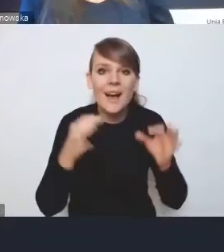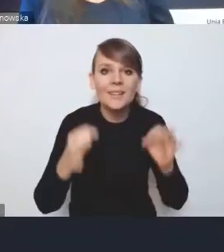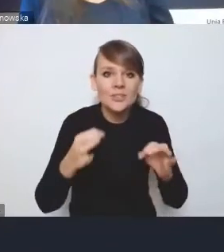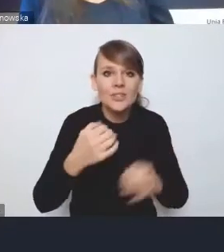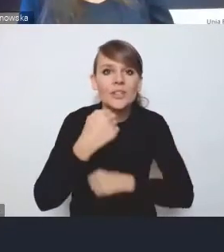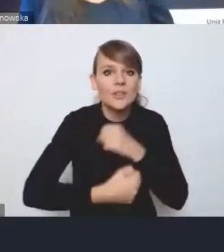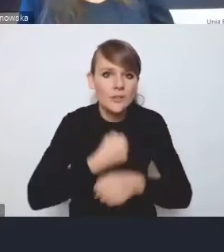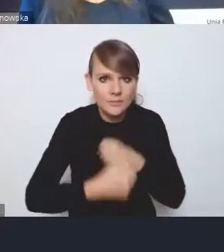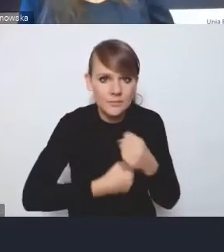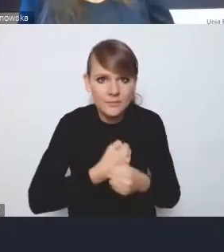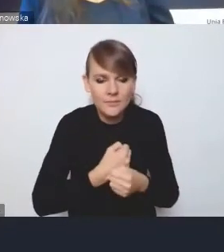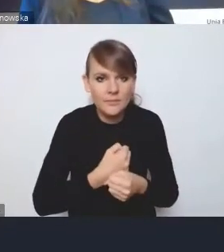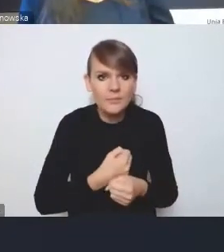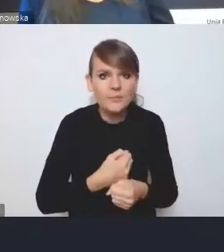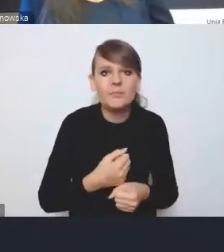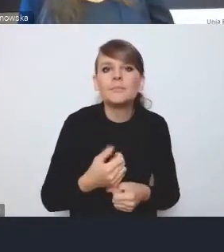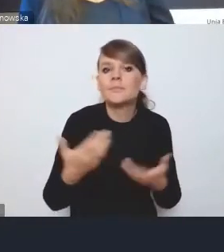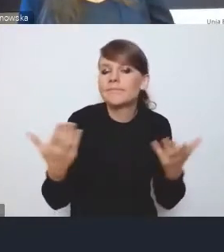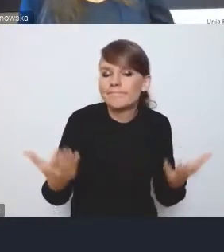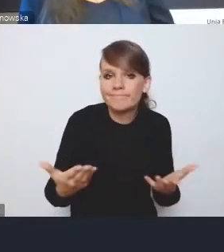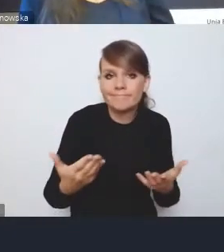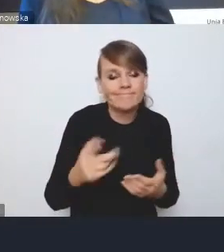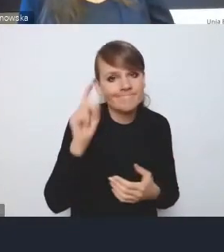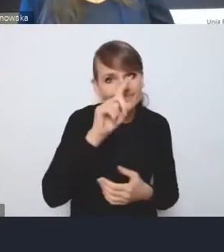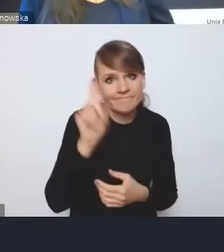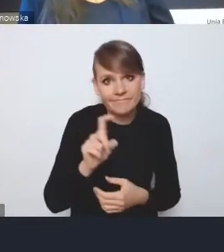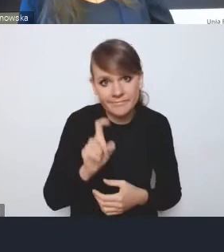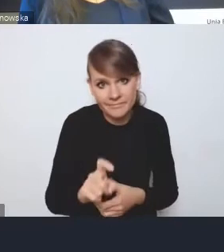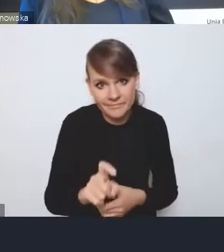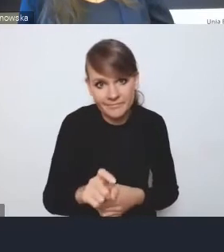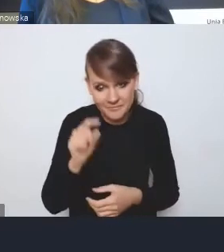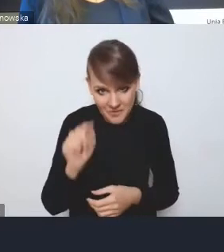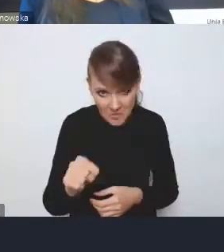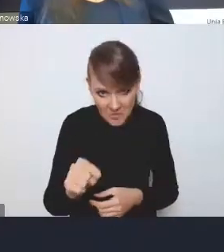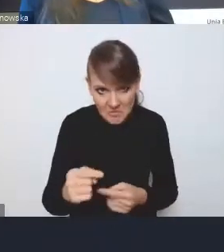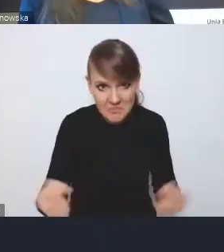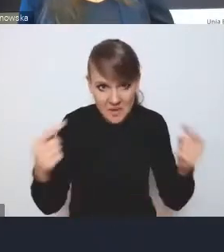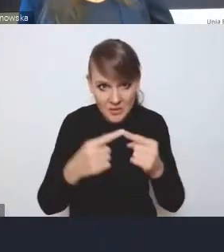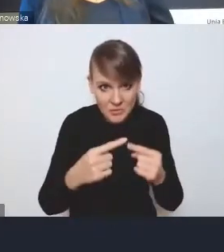przynajmniej należałoby tutaj duży znak zapytania postawić, czy są zgodne z Krajową Polityką Miejską,